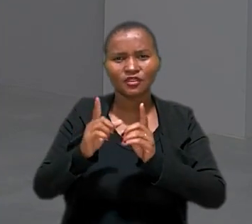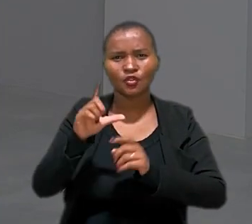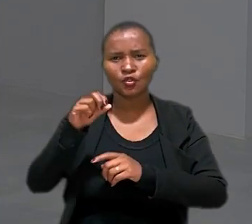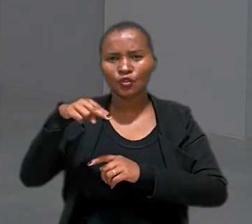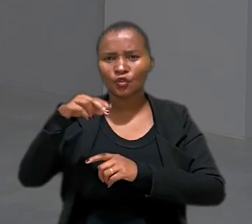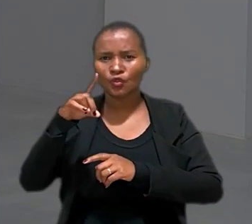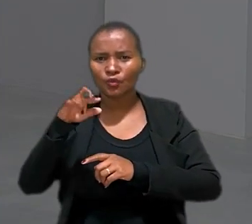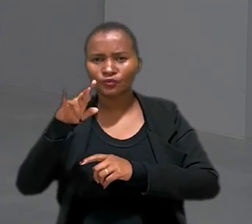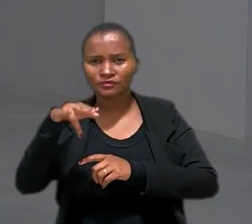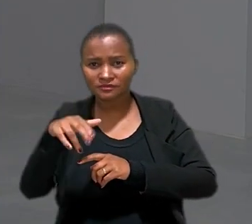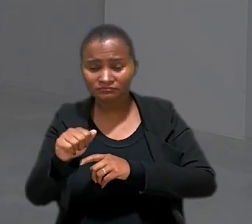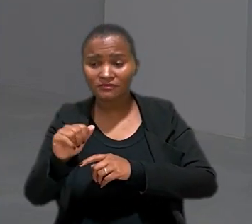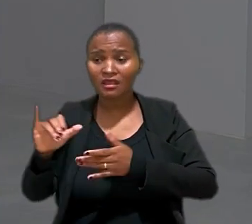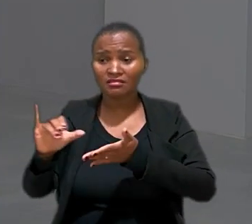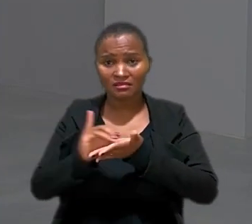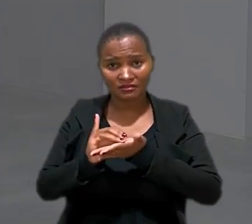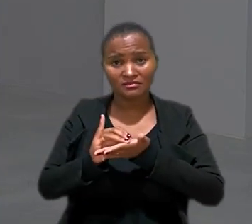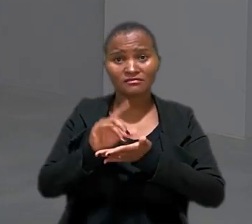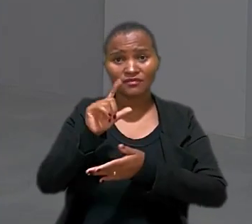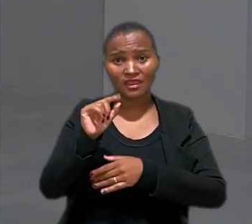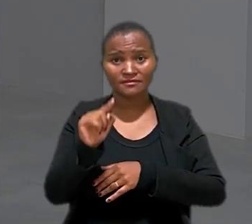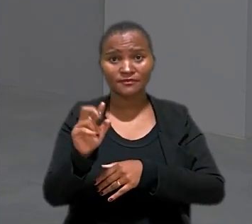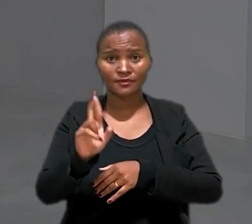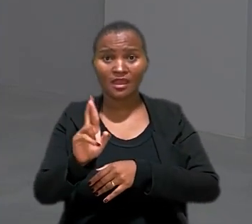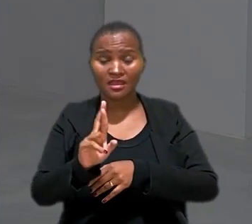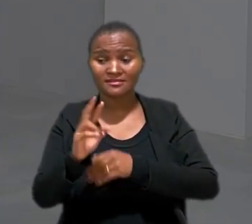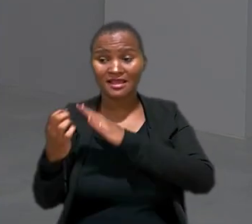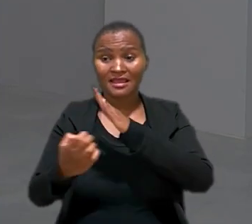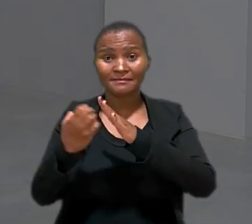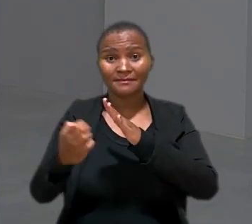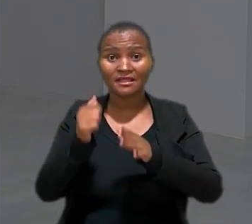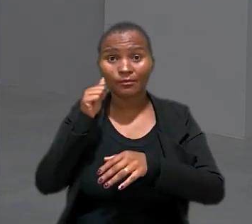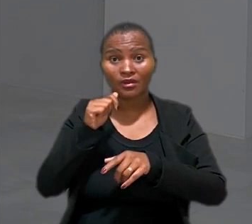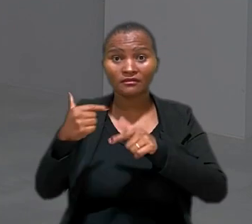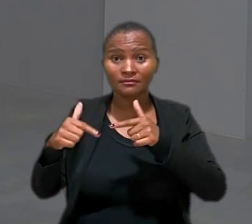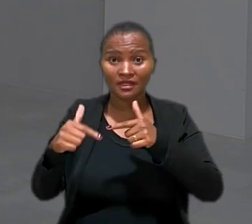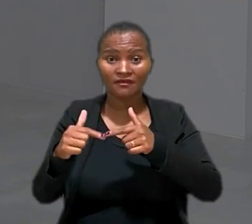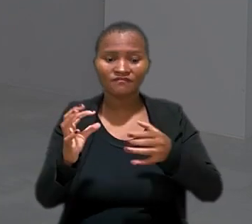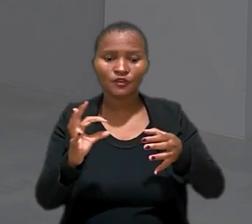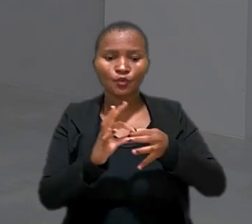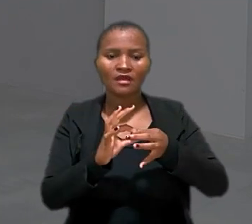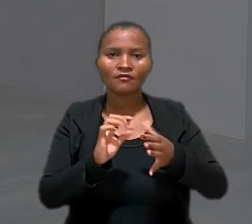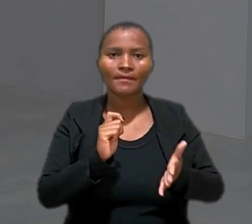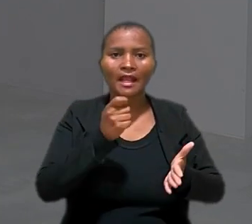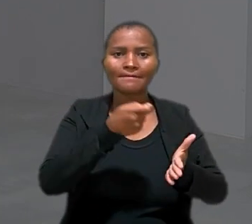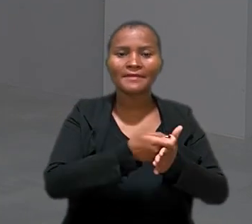receber indenização de R$ 10.000. A empresa em que ela atuava vinculava o pagamento de um prêmio